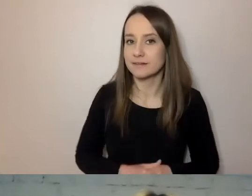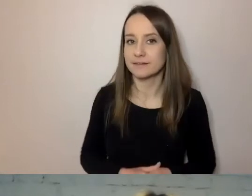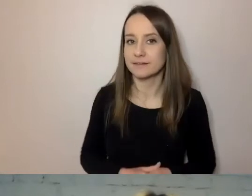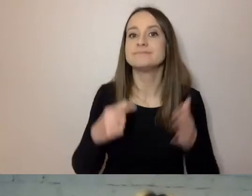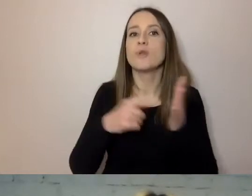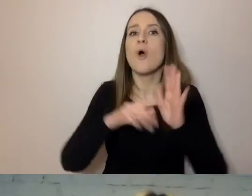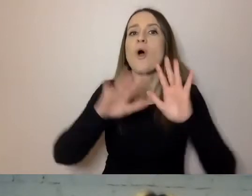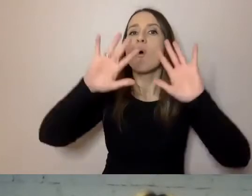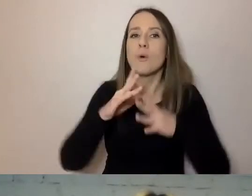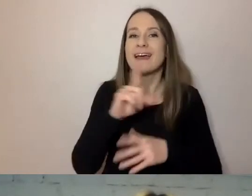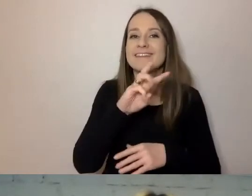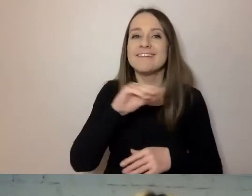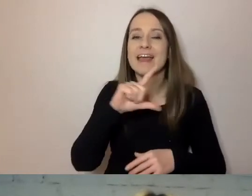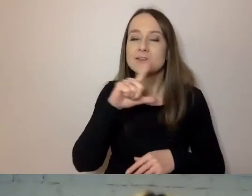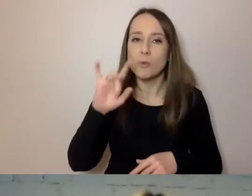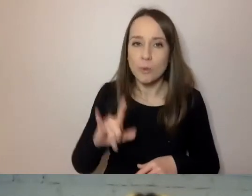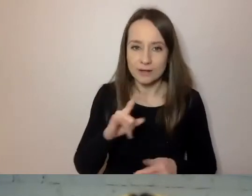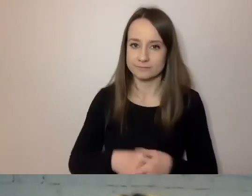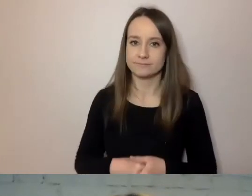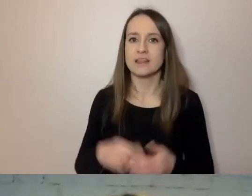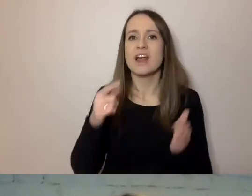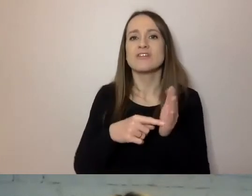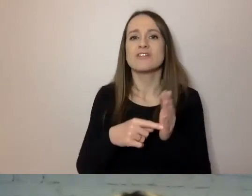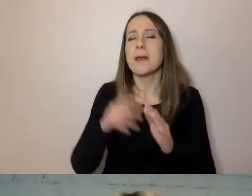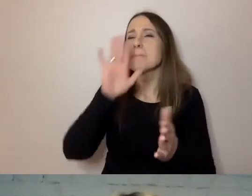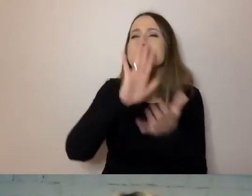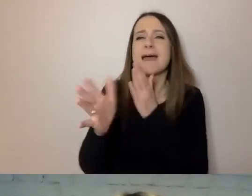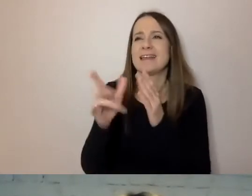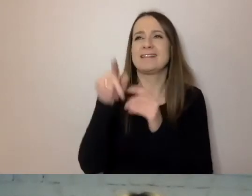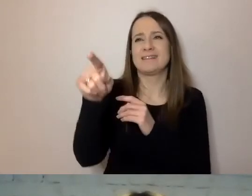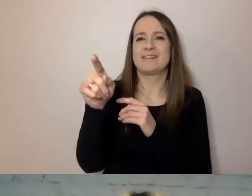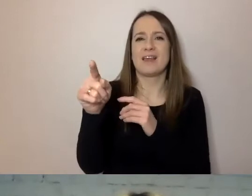Piszemy bez ozdobników i zbędnych słów.